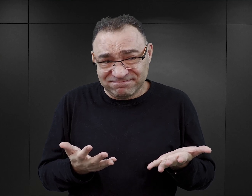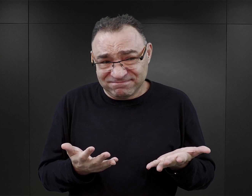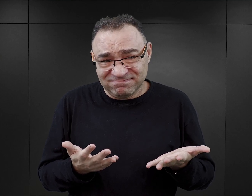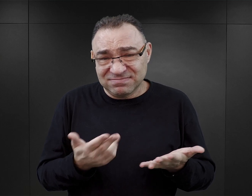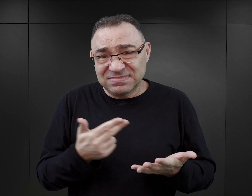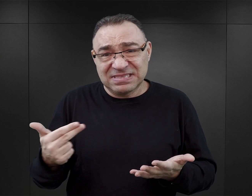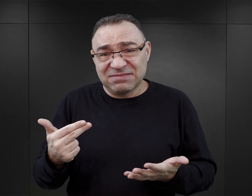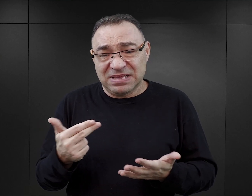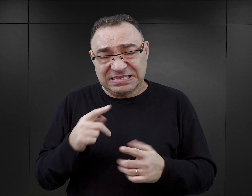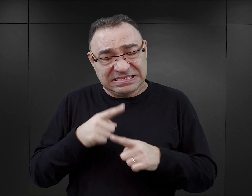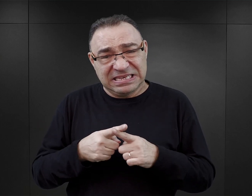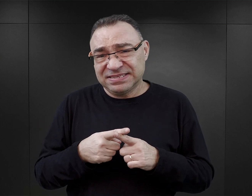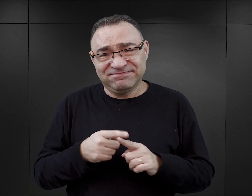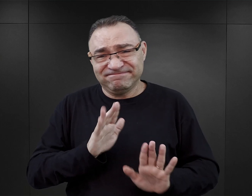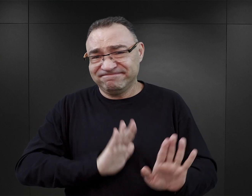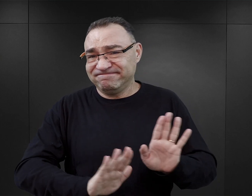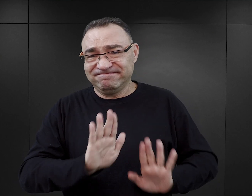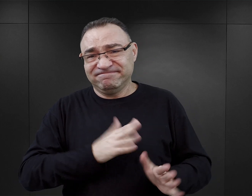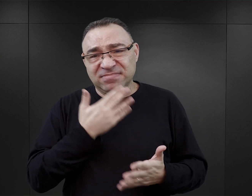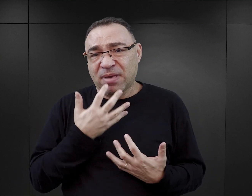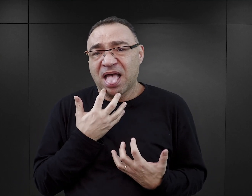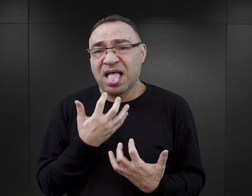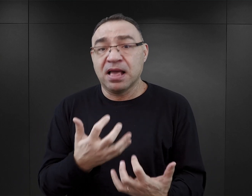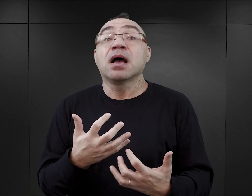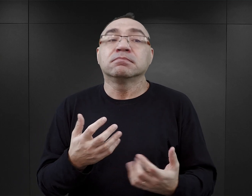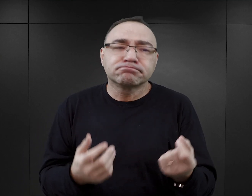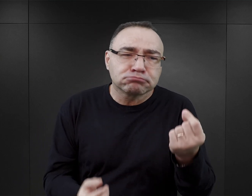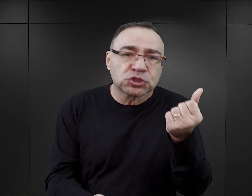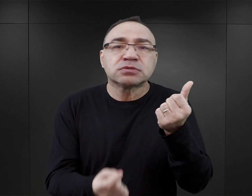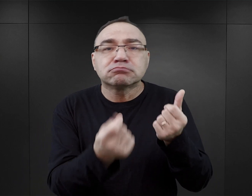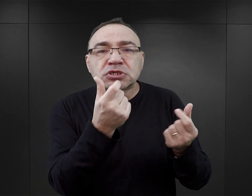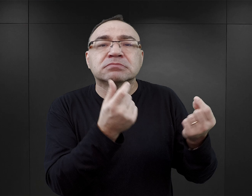skutecznie tłumiły potrzeby seksualne. Takie incydenty oczywiście miały miejsce,